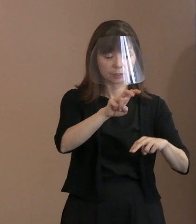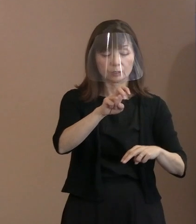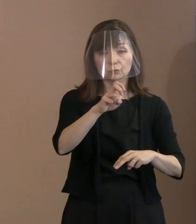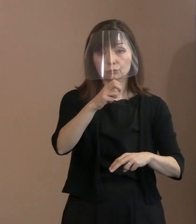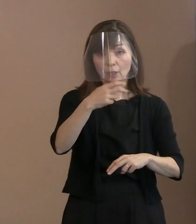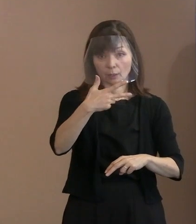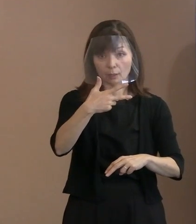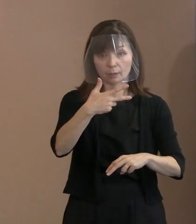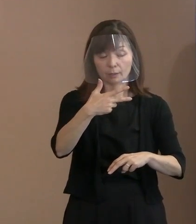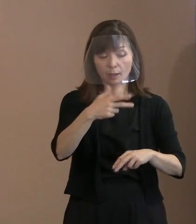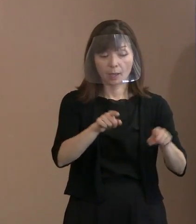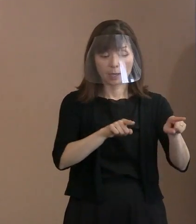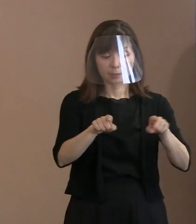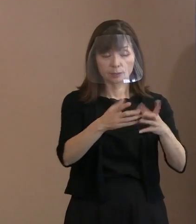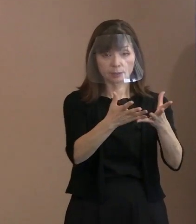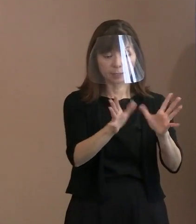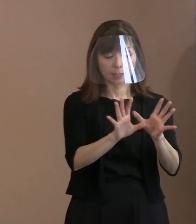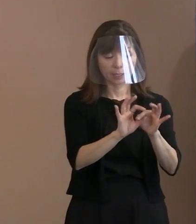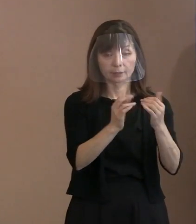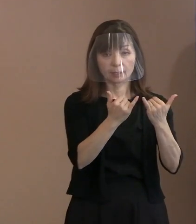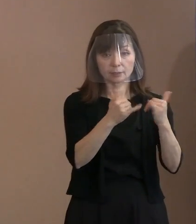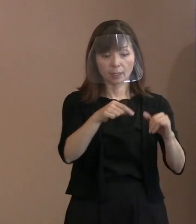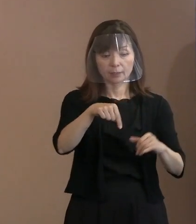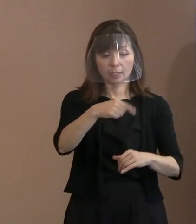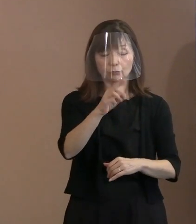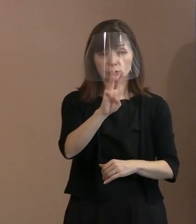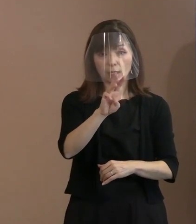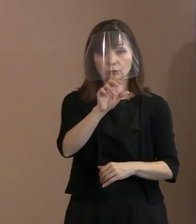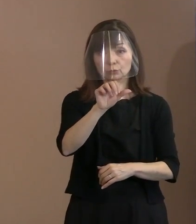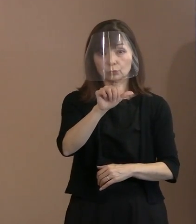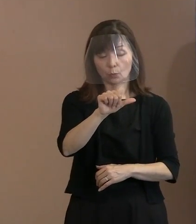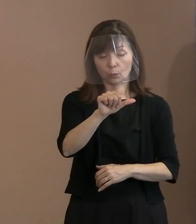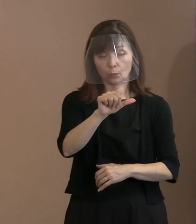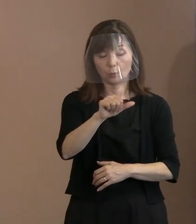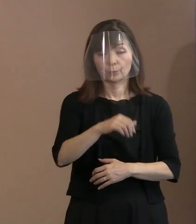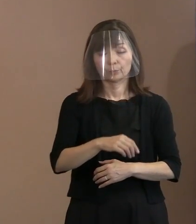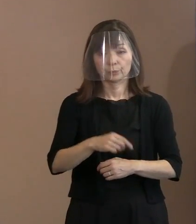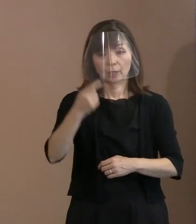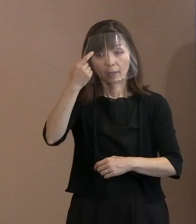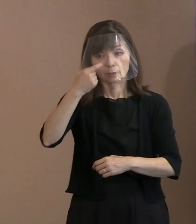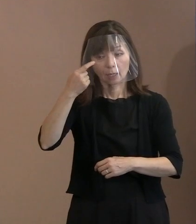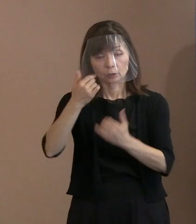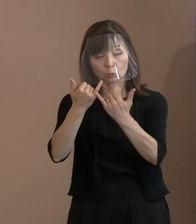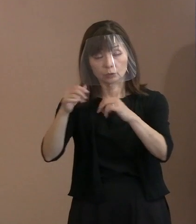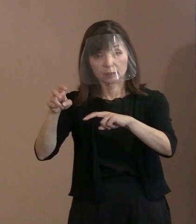それから自治体関係者の席で135(名)､ 外国人席で15(名)､